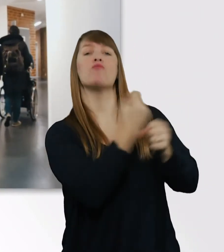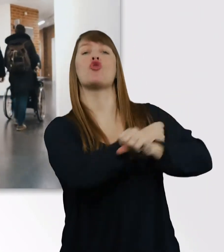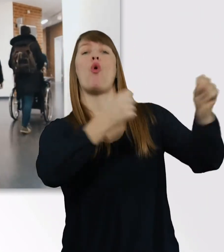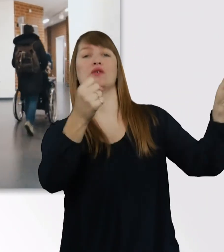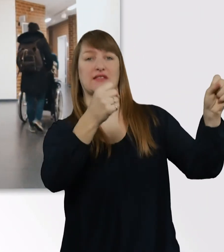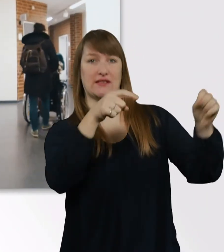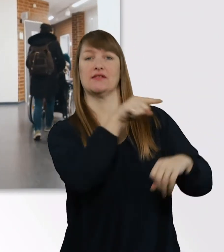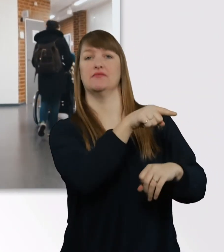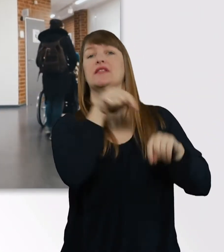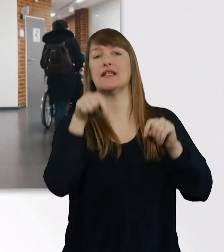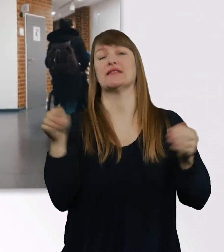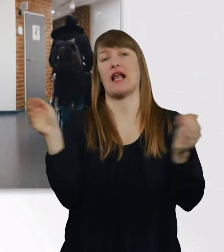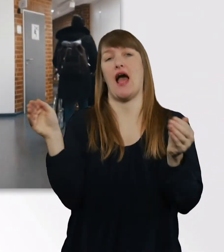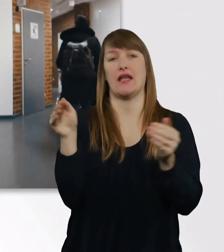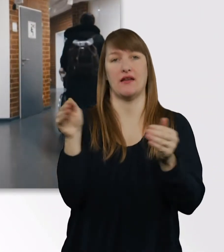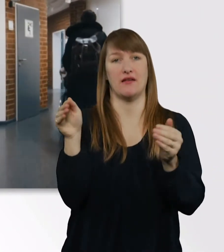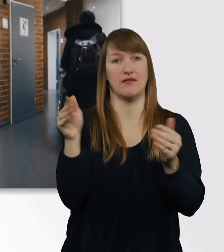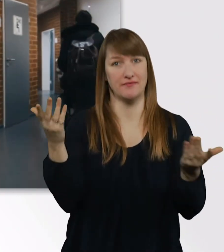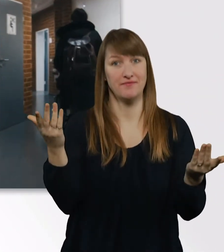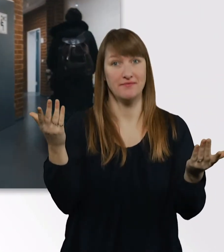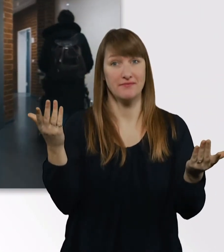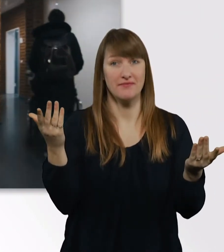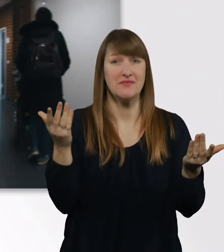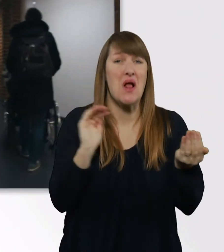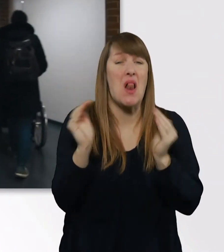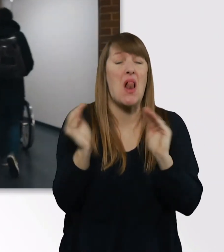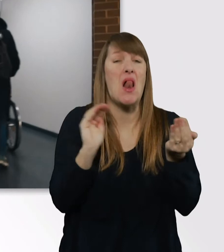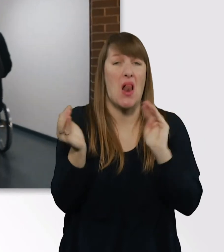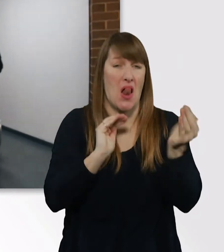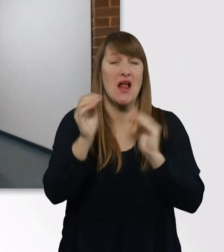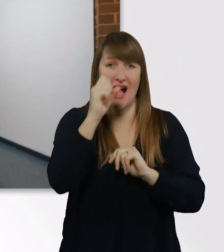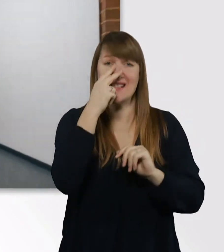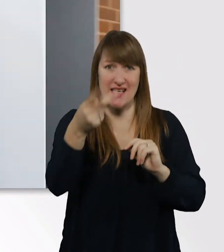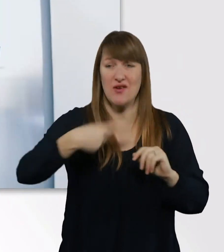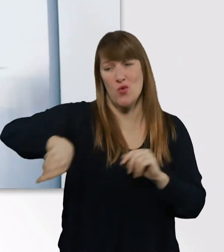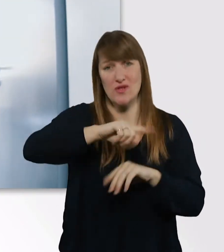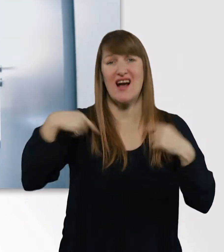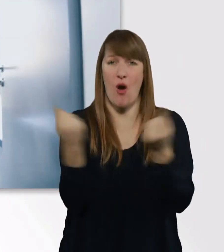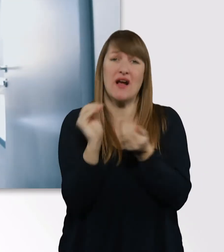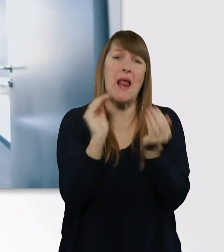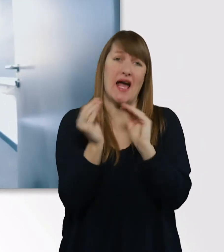Unser Seminarraum ist winzig, das werdet ihr jetzt sehen. So.